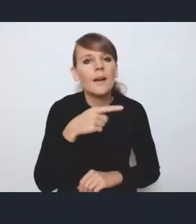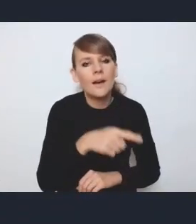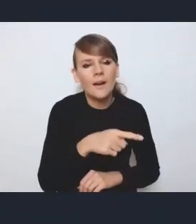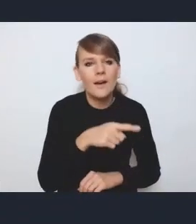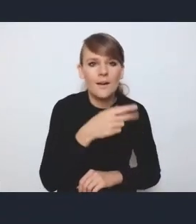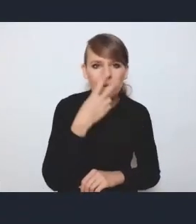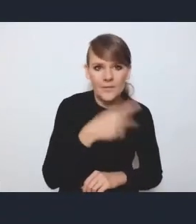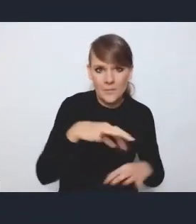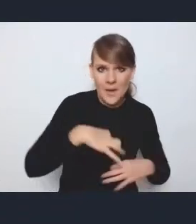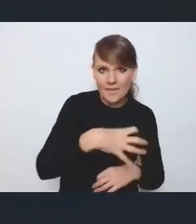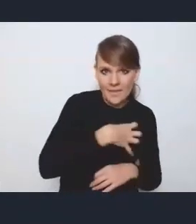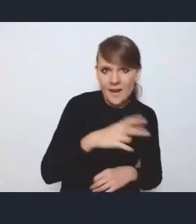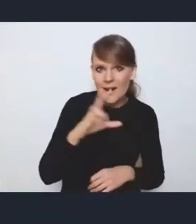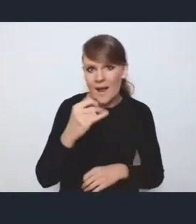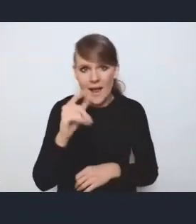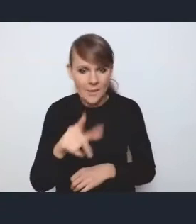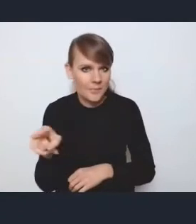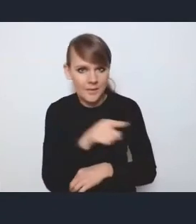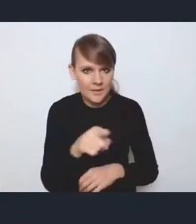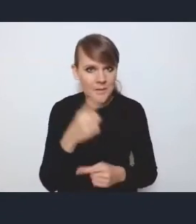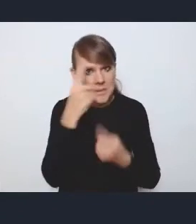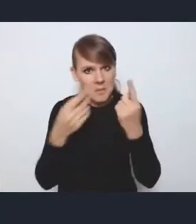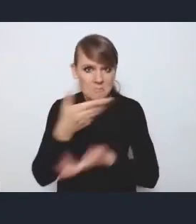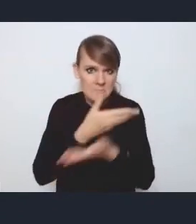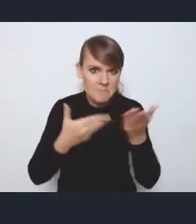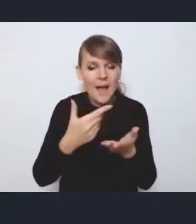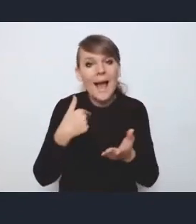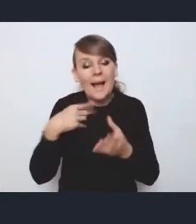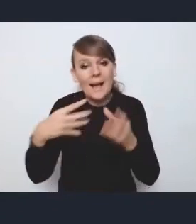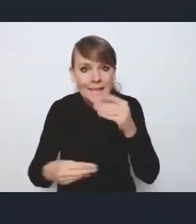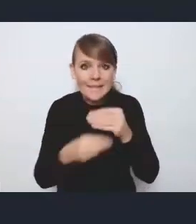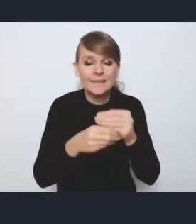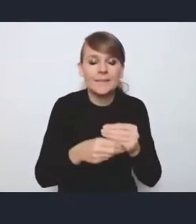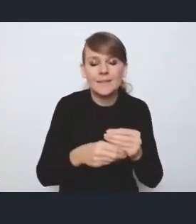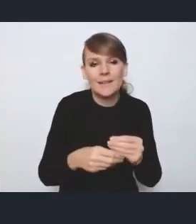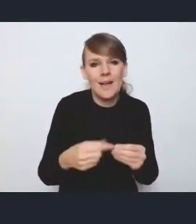chcę powiedzieć, że osobiście, bo to nie jest żadne oficjalne stanowisko,